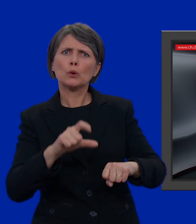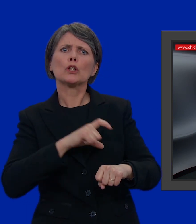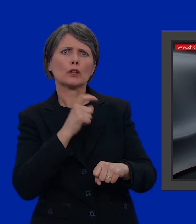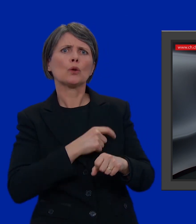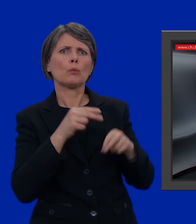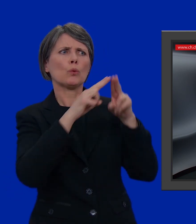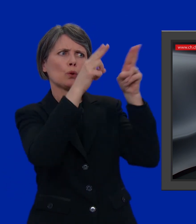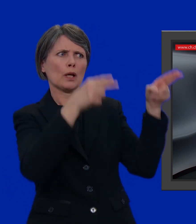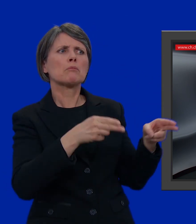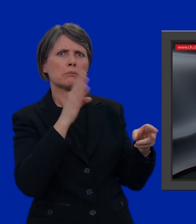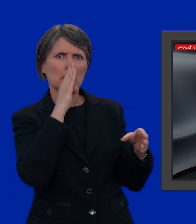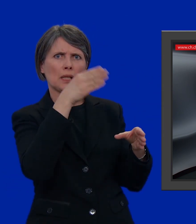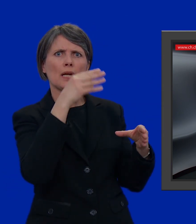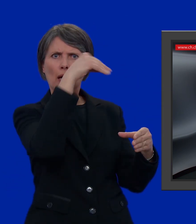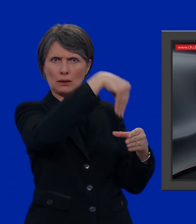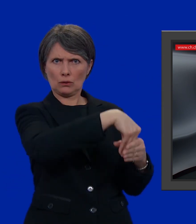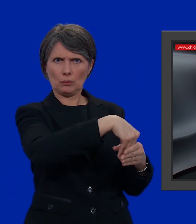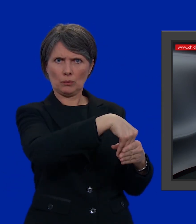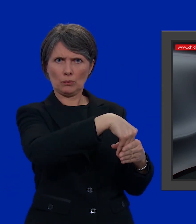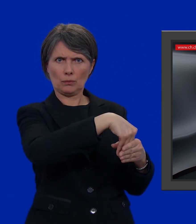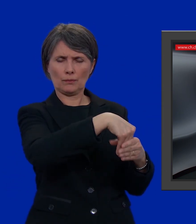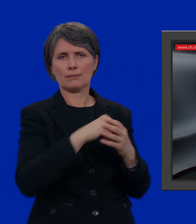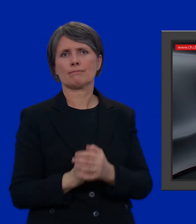anche direttamente nell'urna del seggio elettorale.